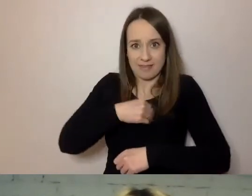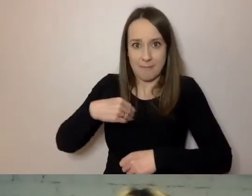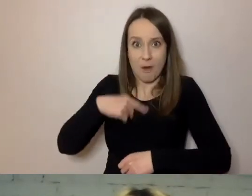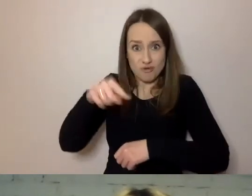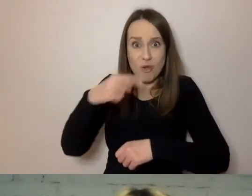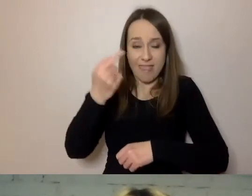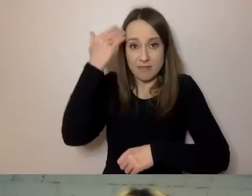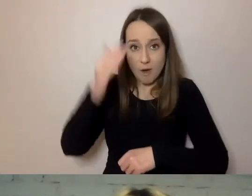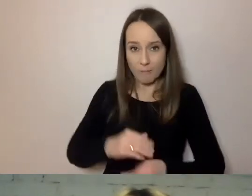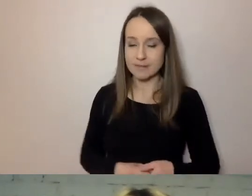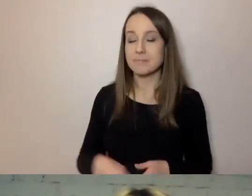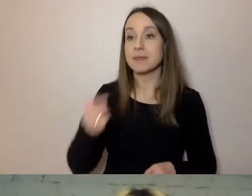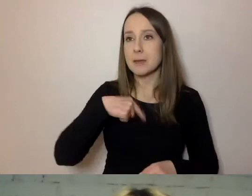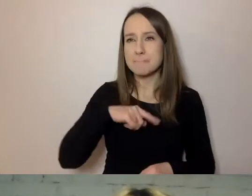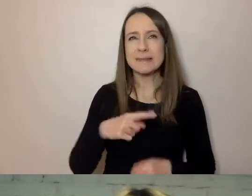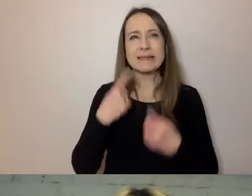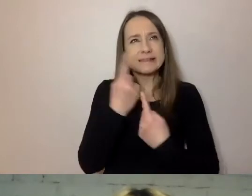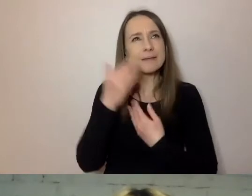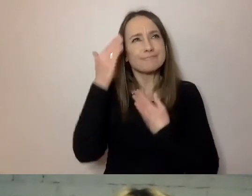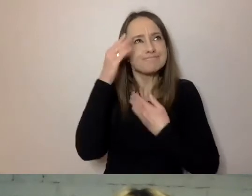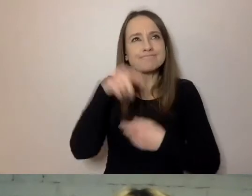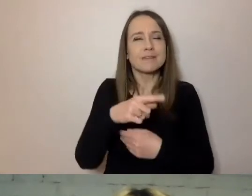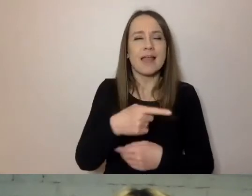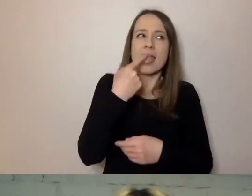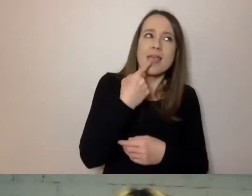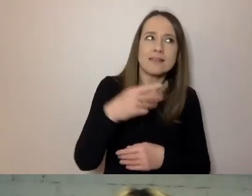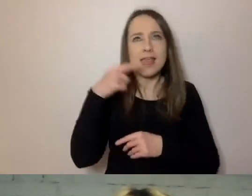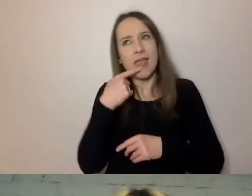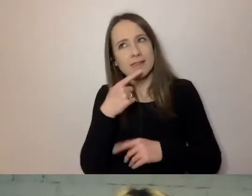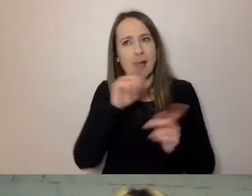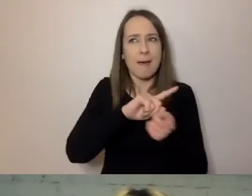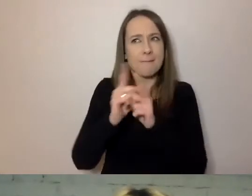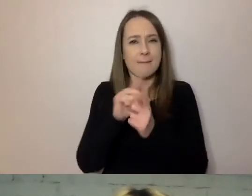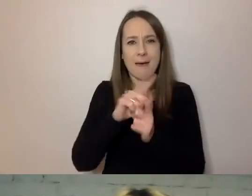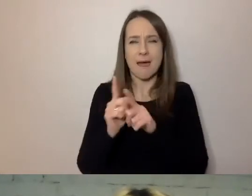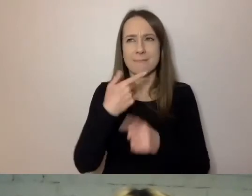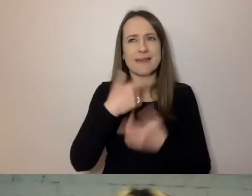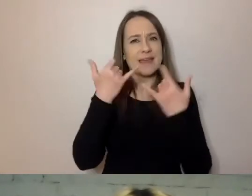My się intuicyjnie przenosimy z języka do języka, z jednego sposobu mówienia na drugi.